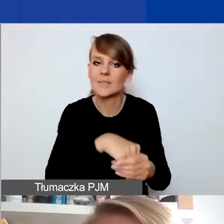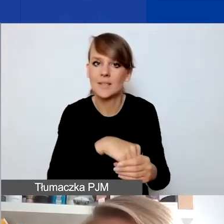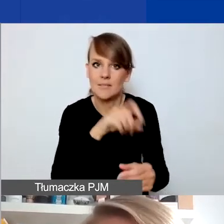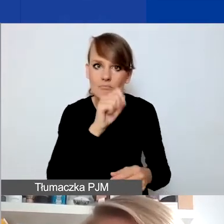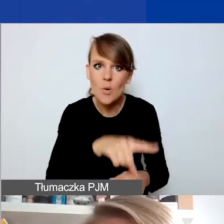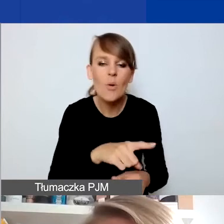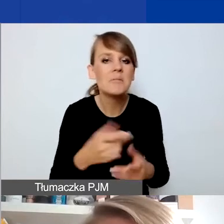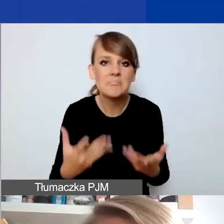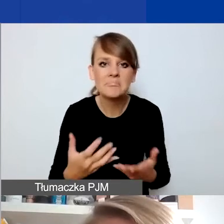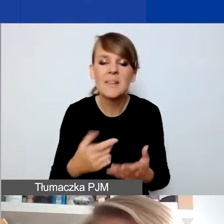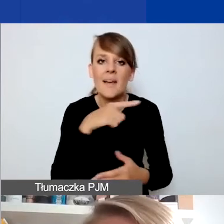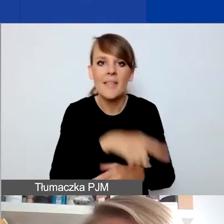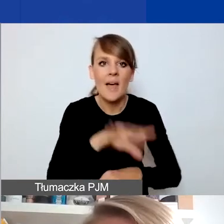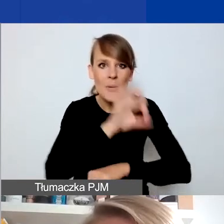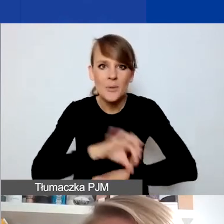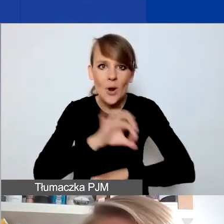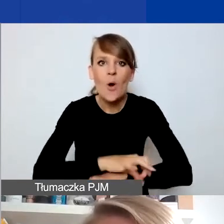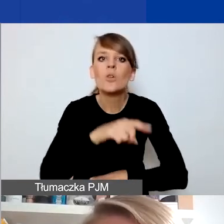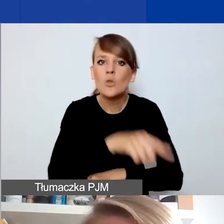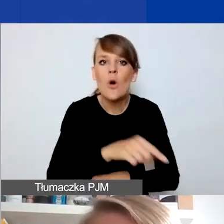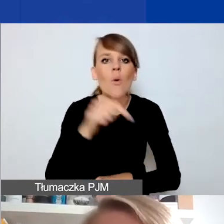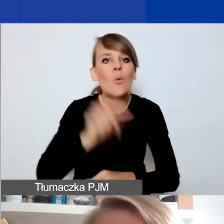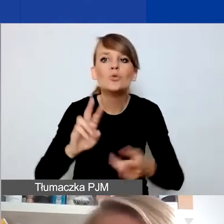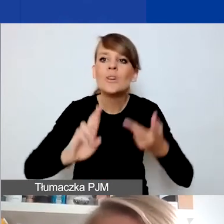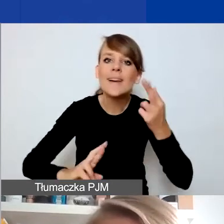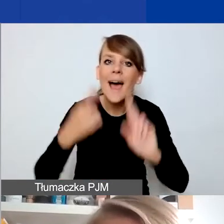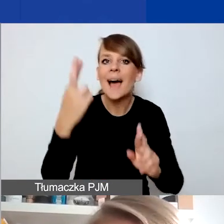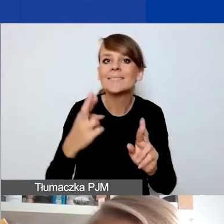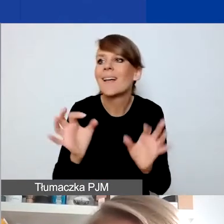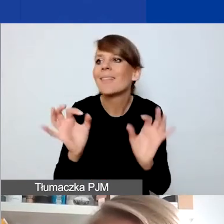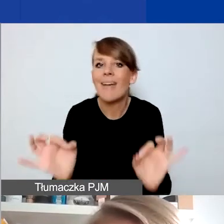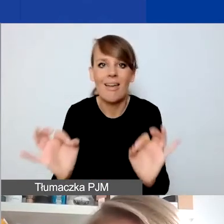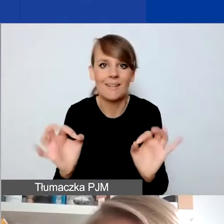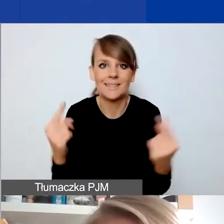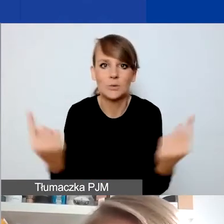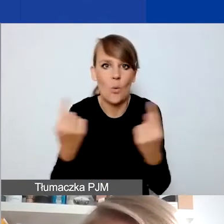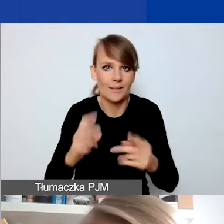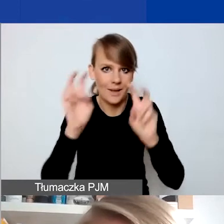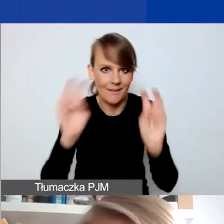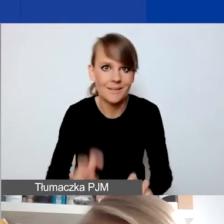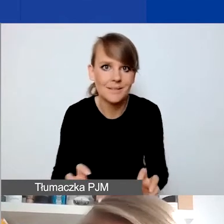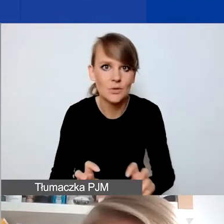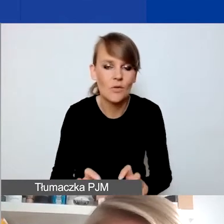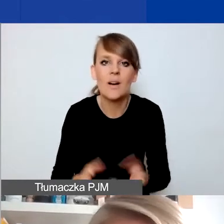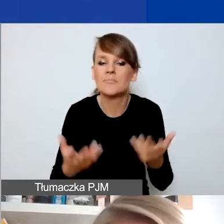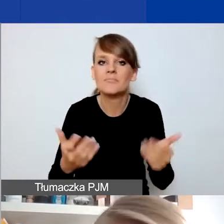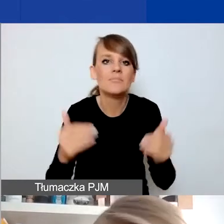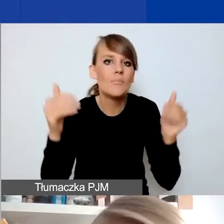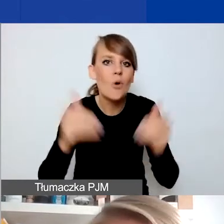to to, że one muszą być reakcją na konkretną bieżącą sytuację kryzysową, którą można określić w miarę precyzyjnie.